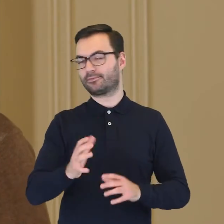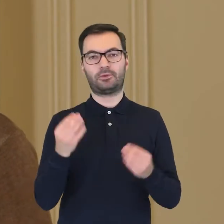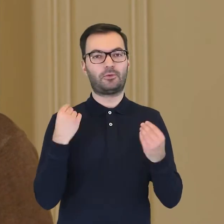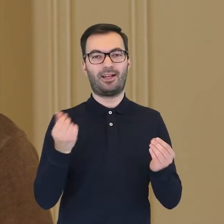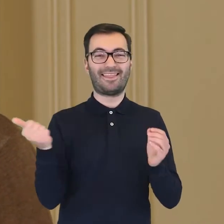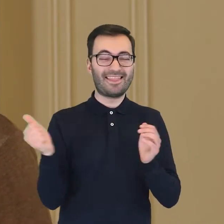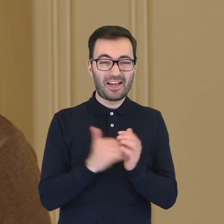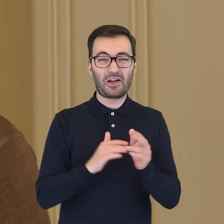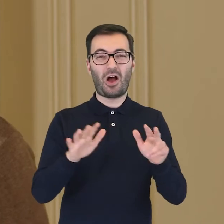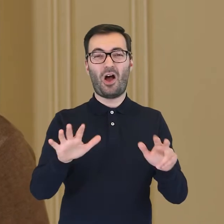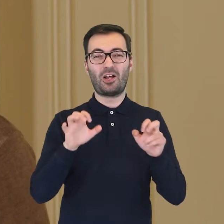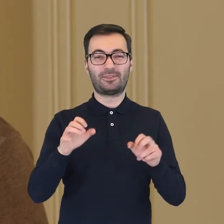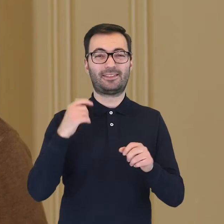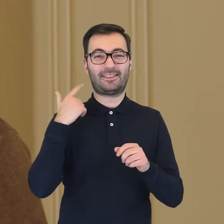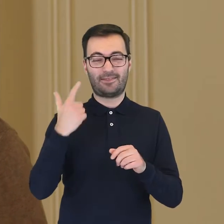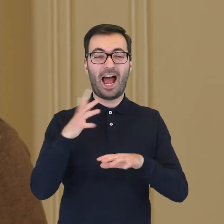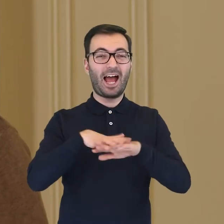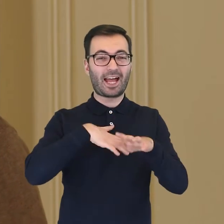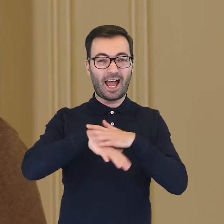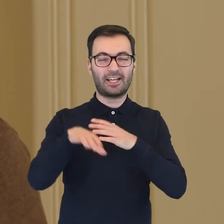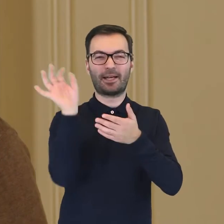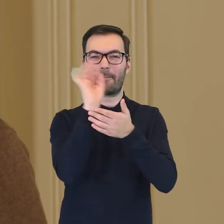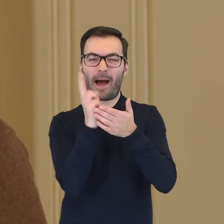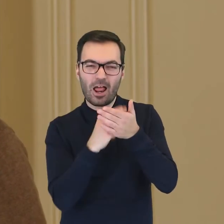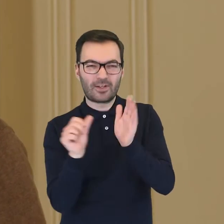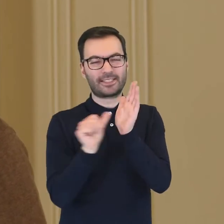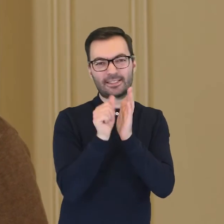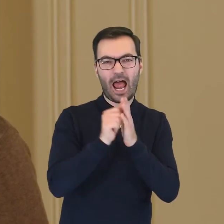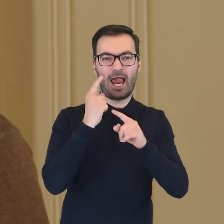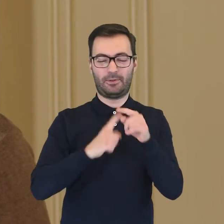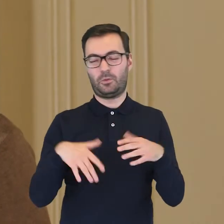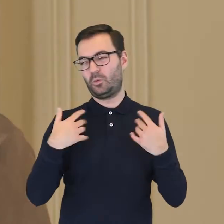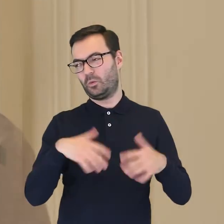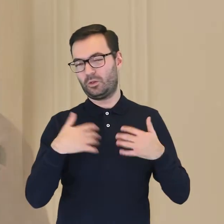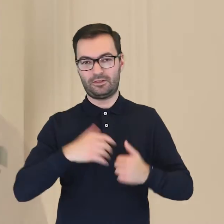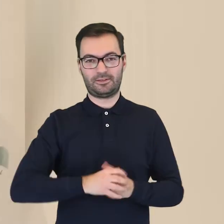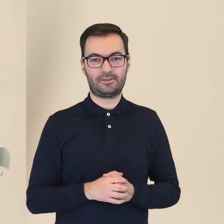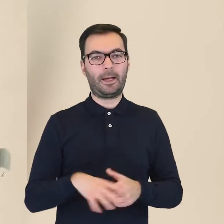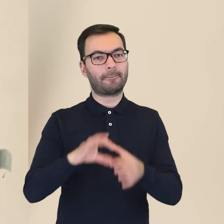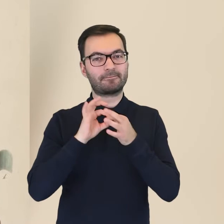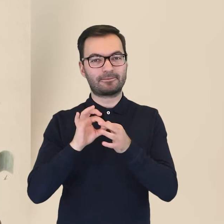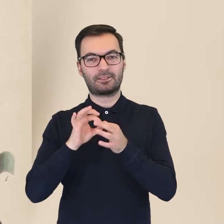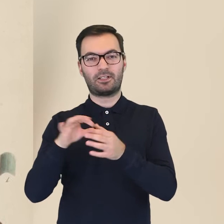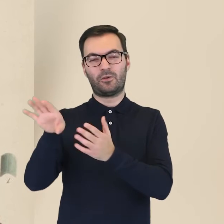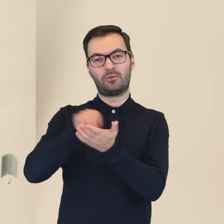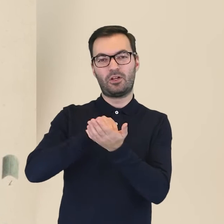Zawierał bowiem aż 1802 ręcznie zdobione i malowane elementy. Odwzorowywał rośliny